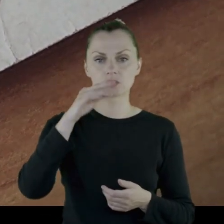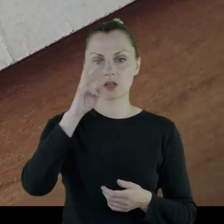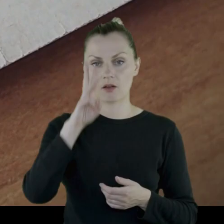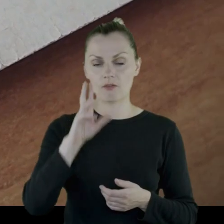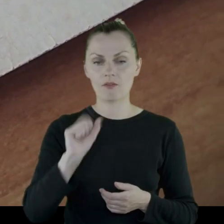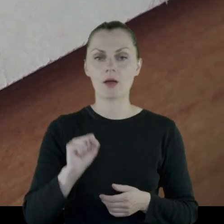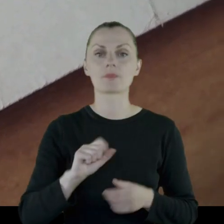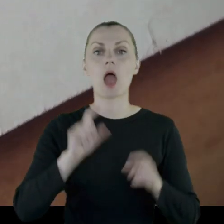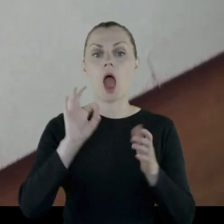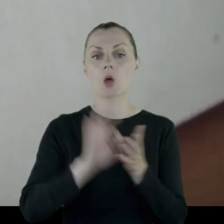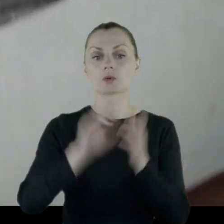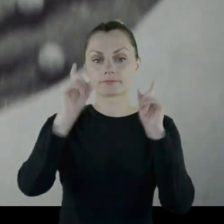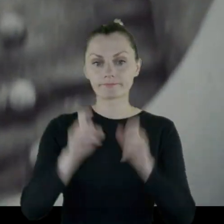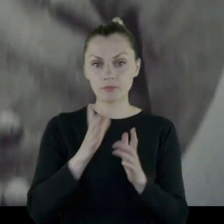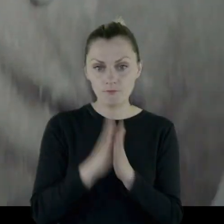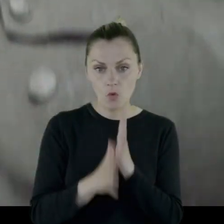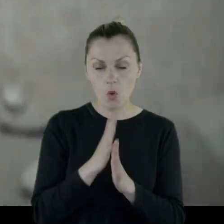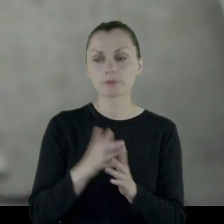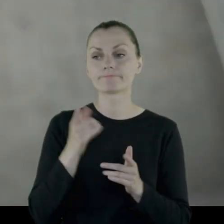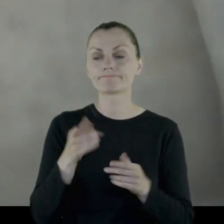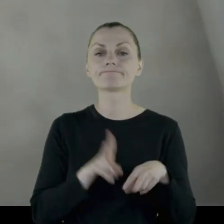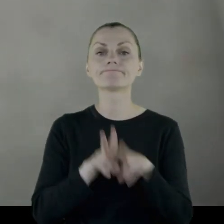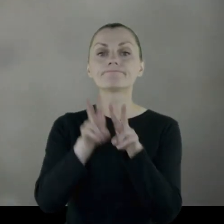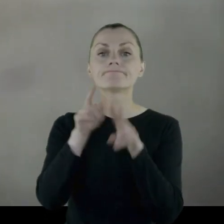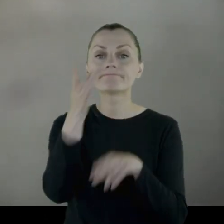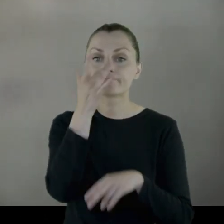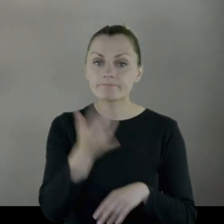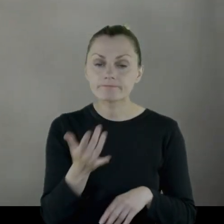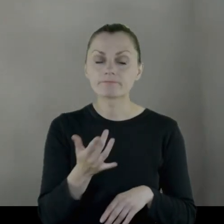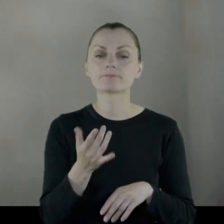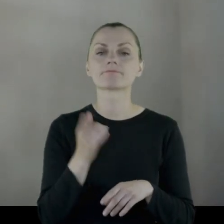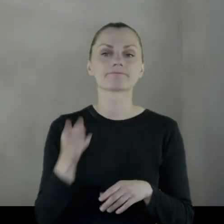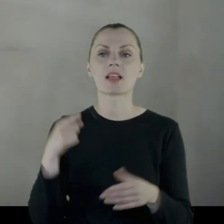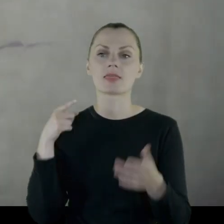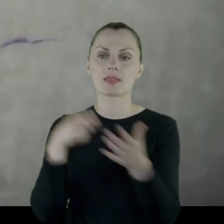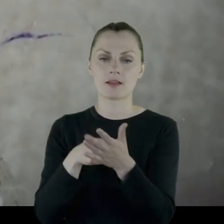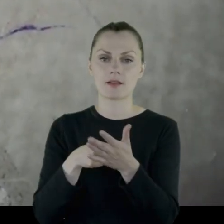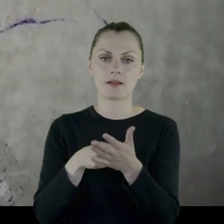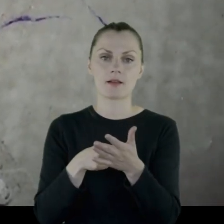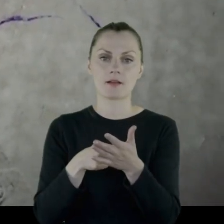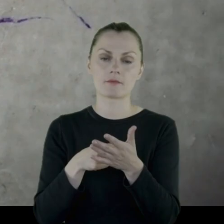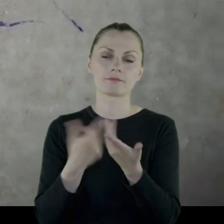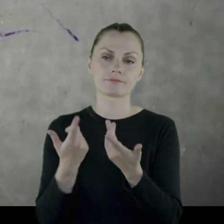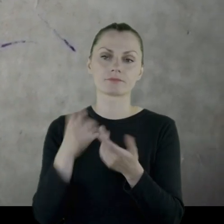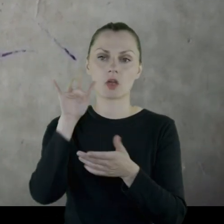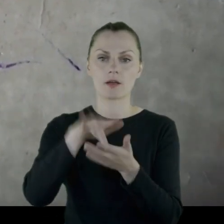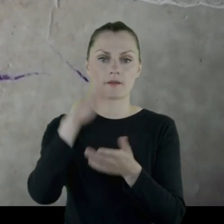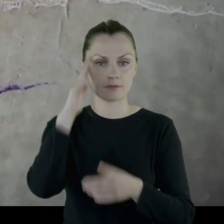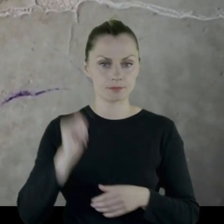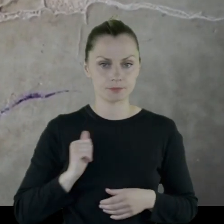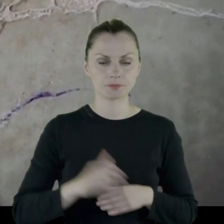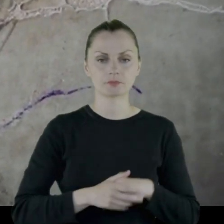Wybuchła wojna i jako poddany Imperium Rosyjskiego trafił jako poborowy do armii,